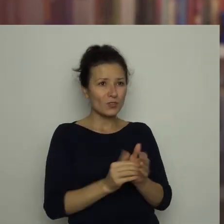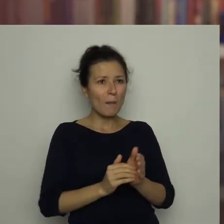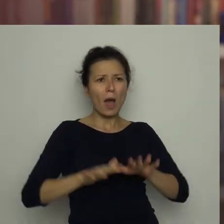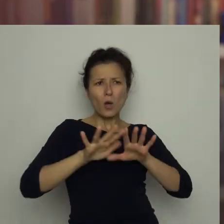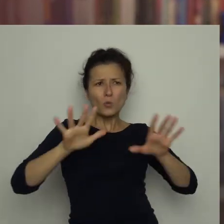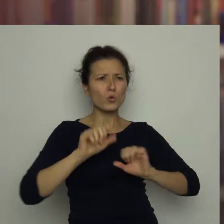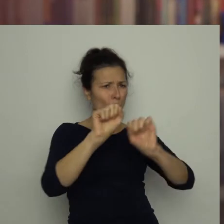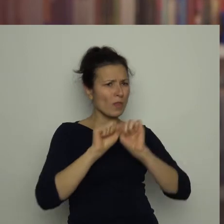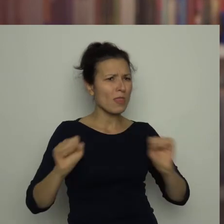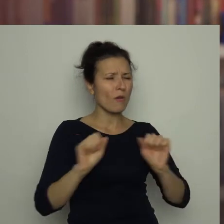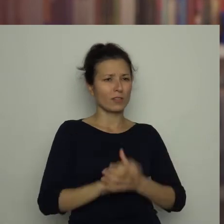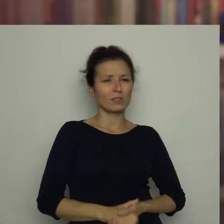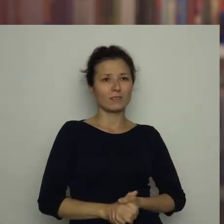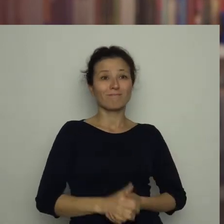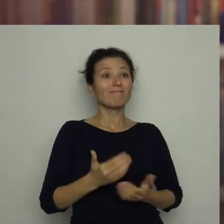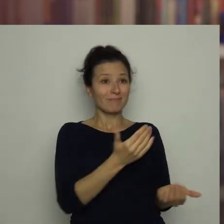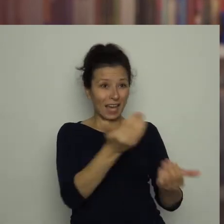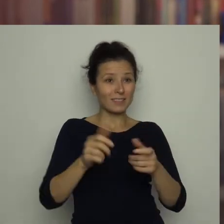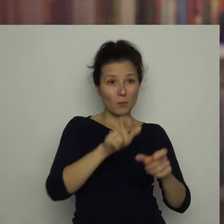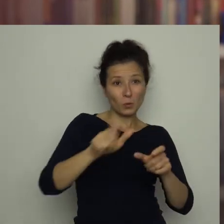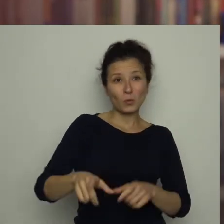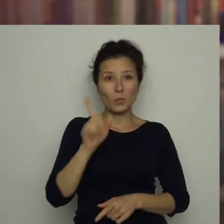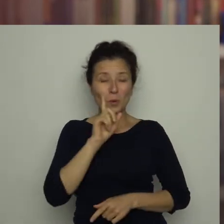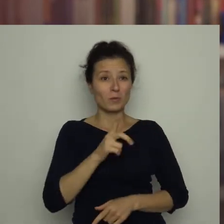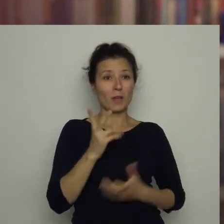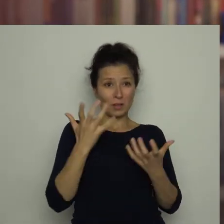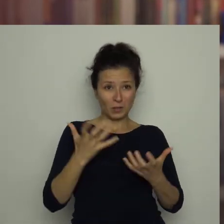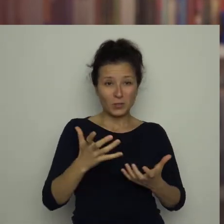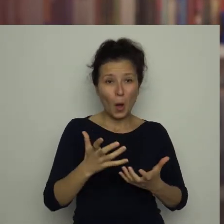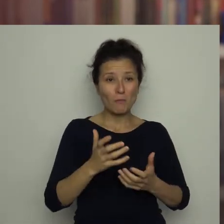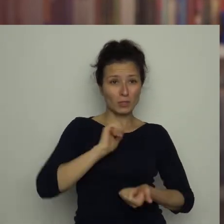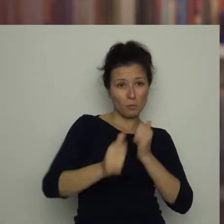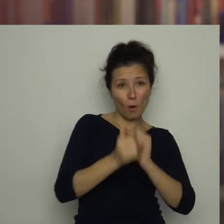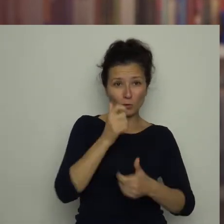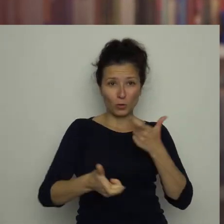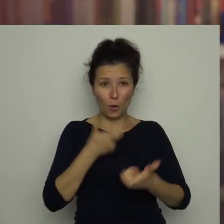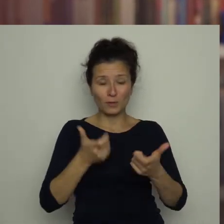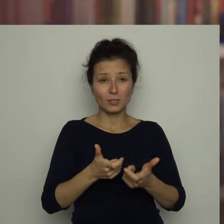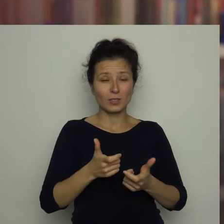Zachęcam chłopców, którzy chcą zostać sportowcami, aby podążali za swoją pasją,